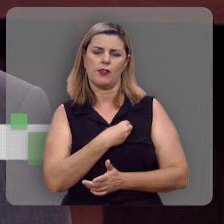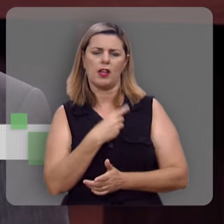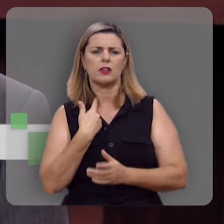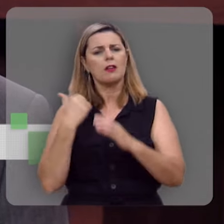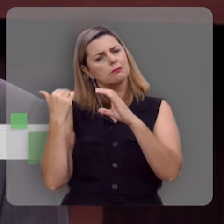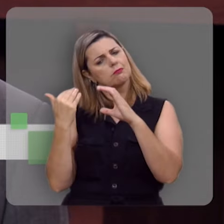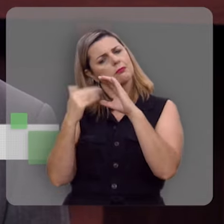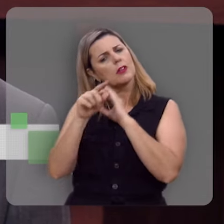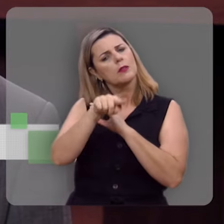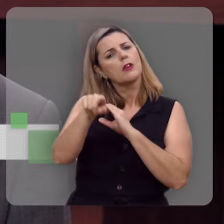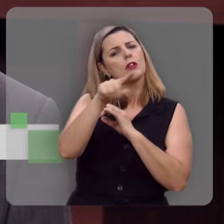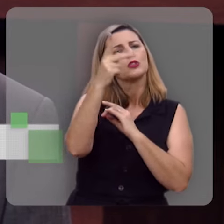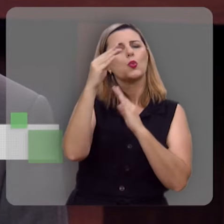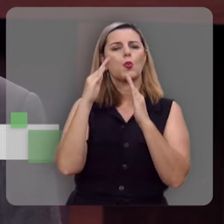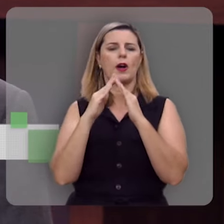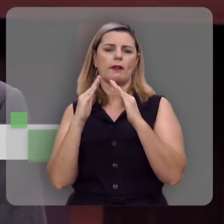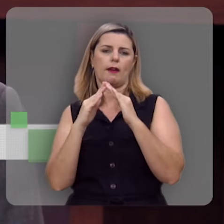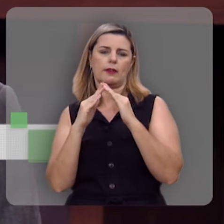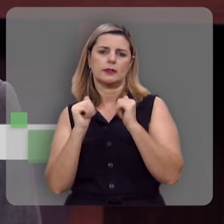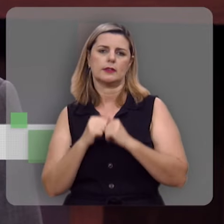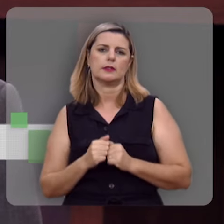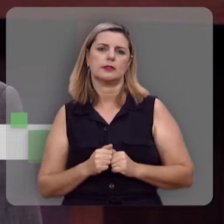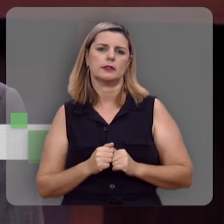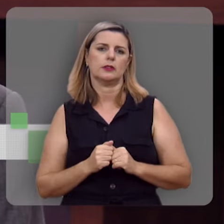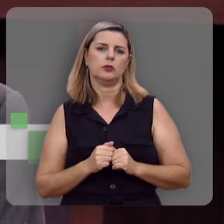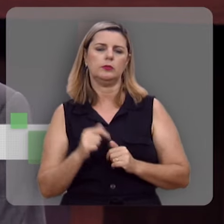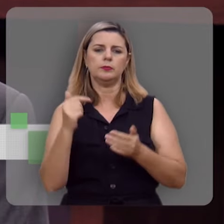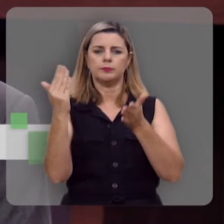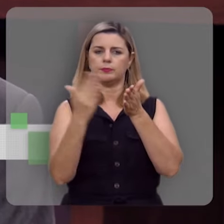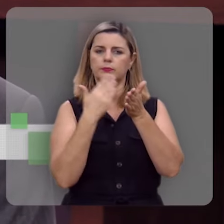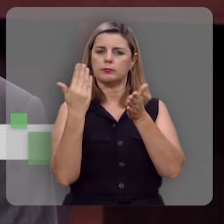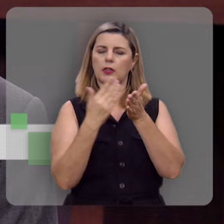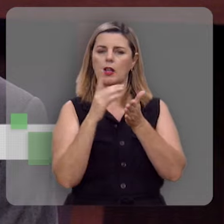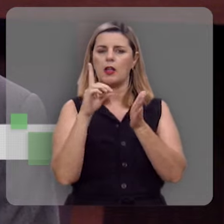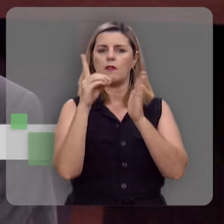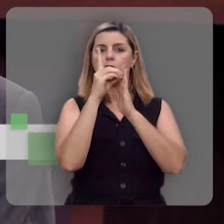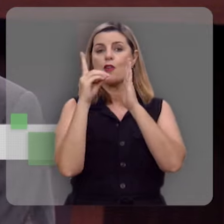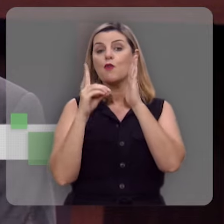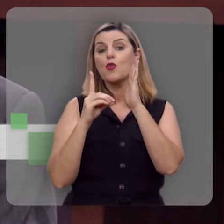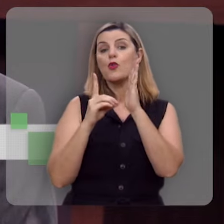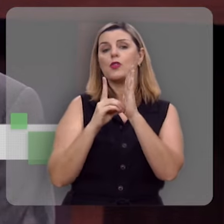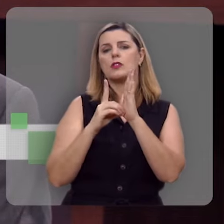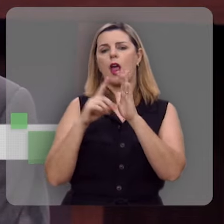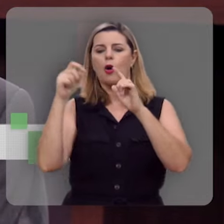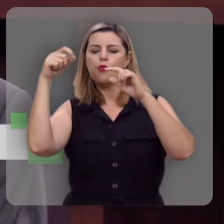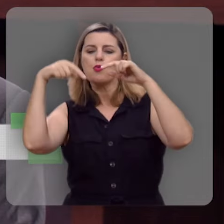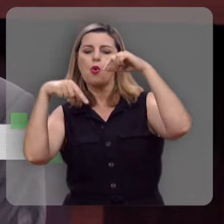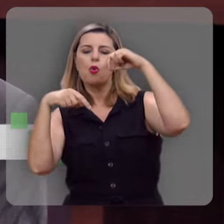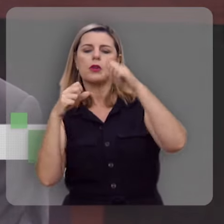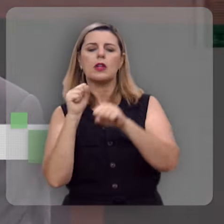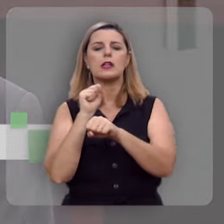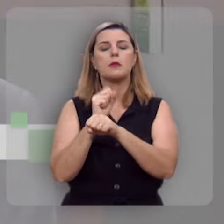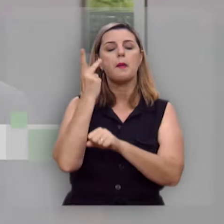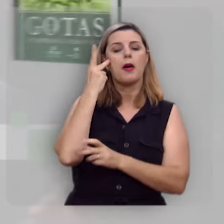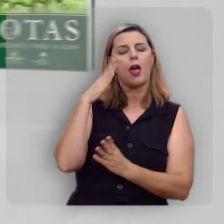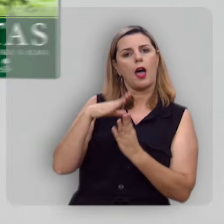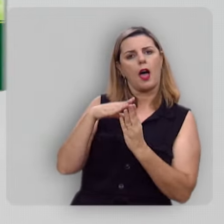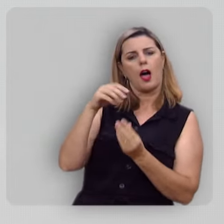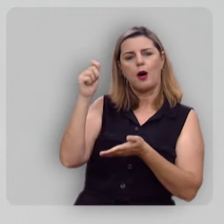encaminhar pra você aí na sua casa esse livro devocional Gotas de Esperança para a Alma, escrito pelo Rev.